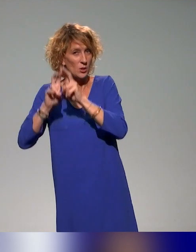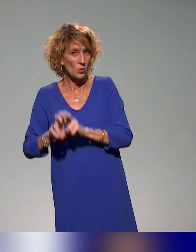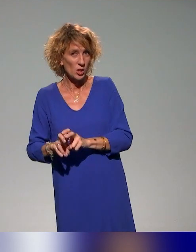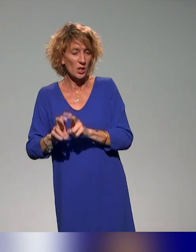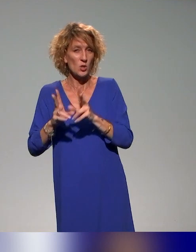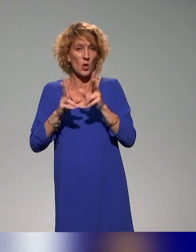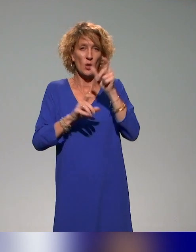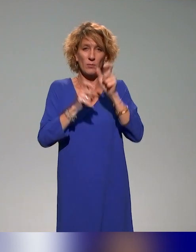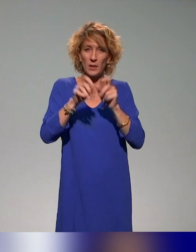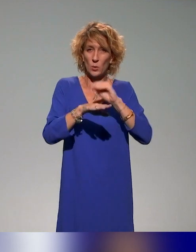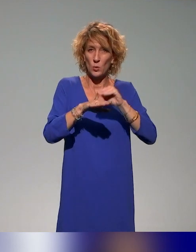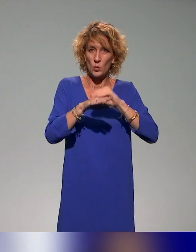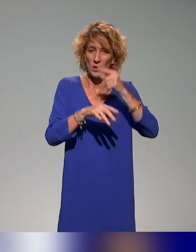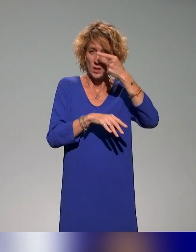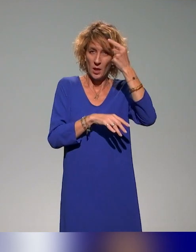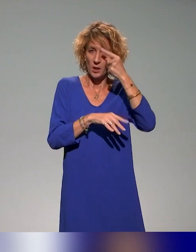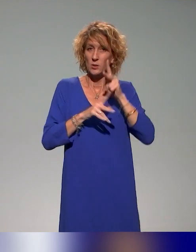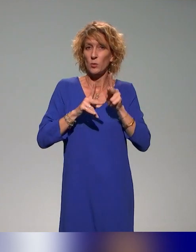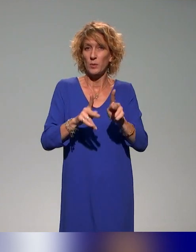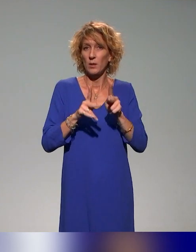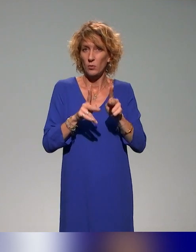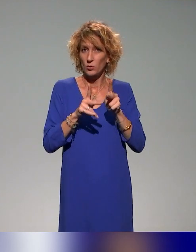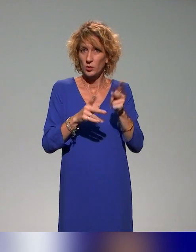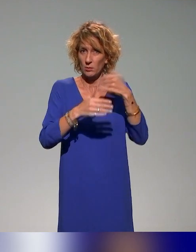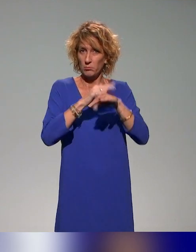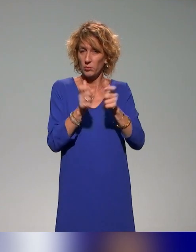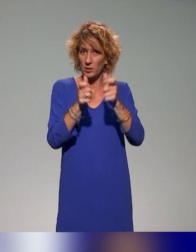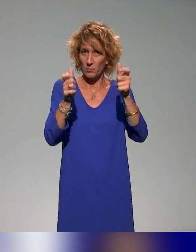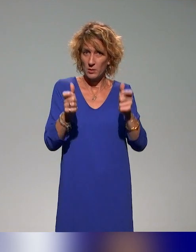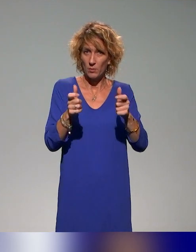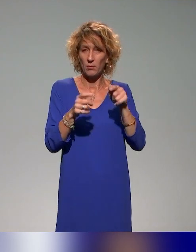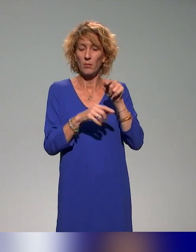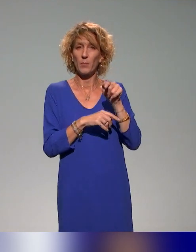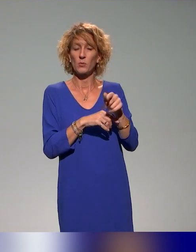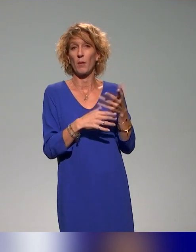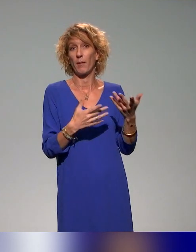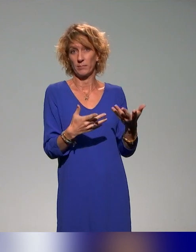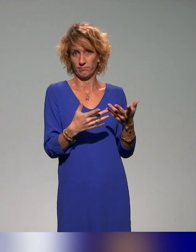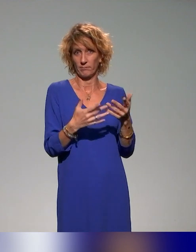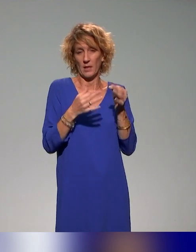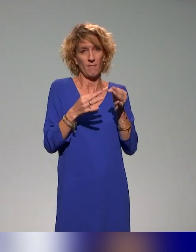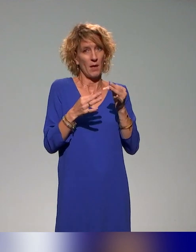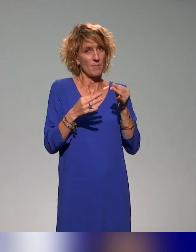des conseillers et ingénieurs pédagogiques des établissements, parce que c'est une question d'implication, d'essaimage,